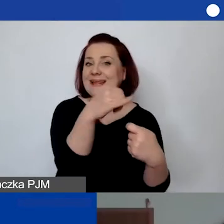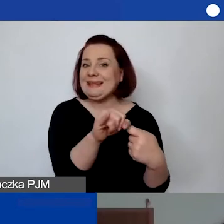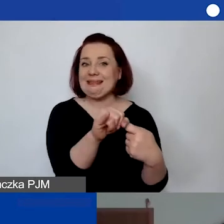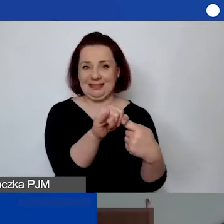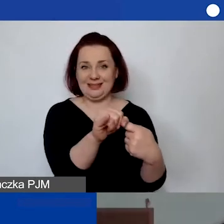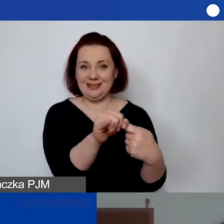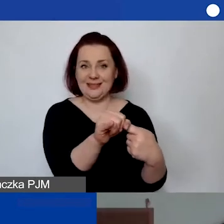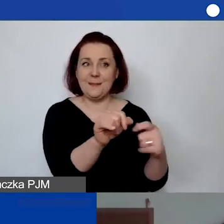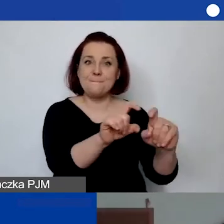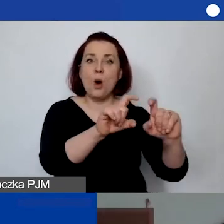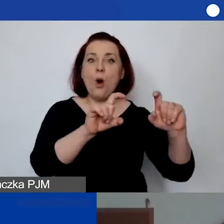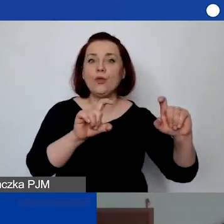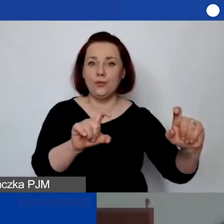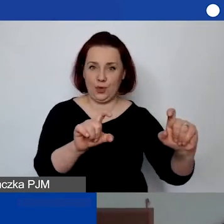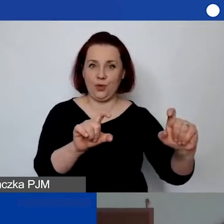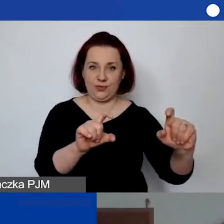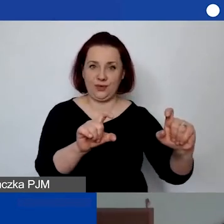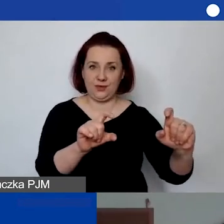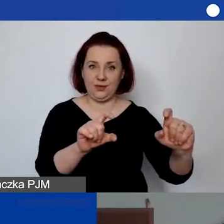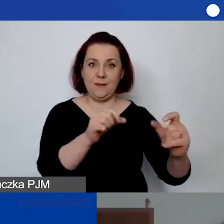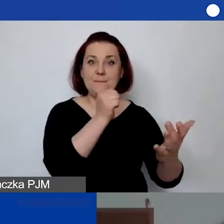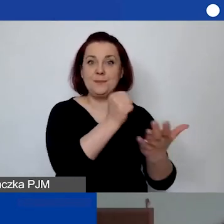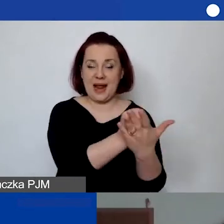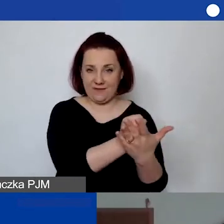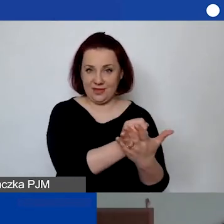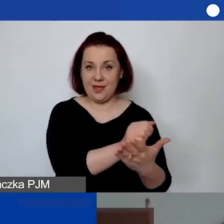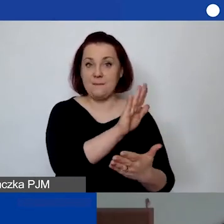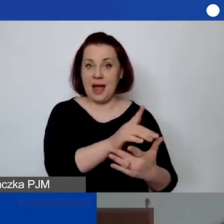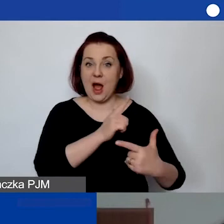podmiot prawny, który posiada osobowość prawną.